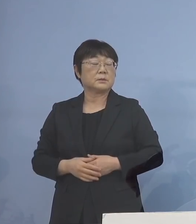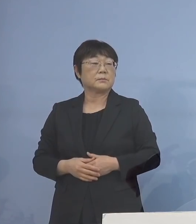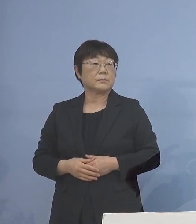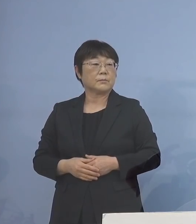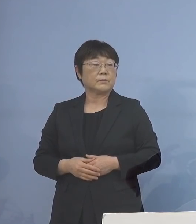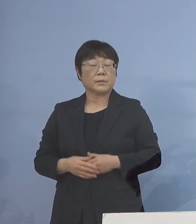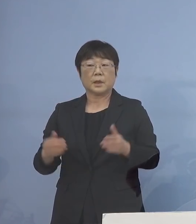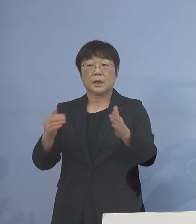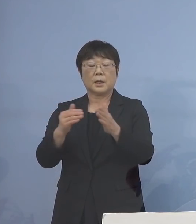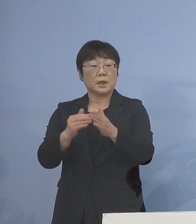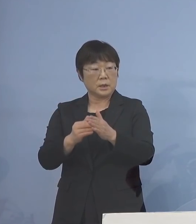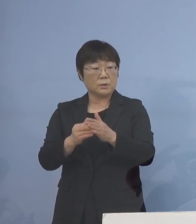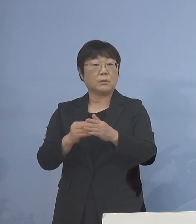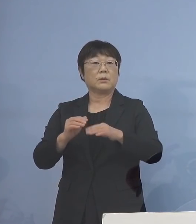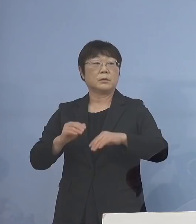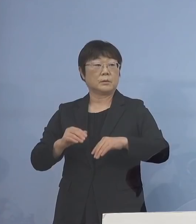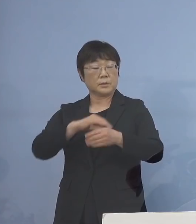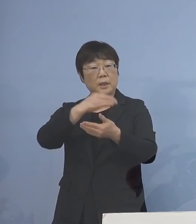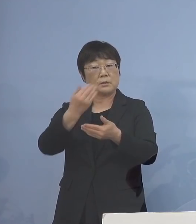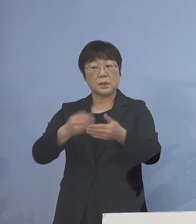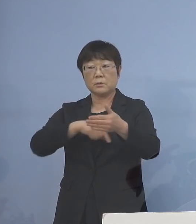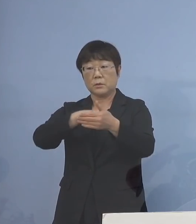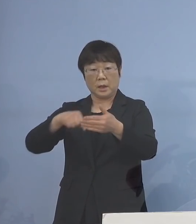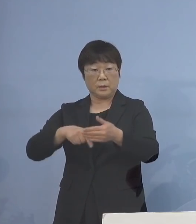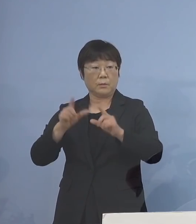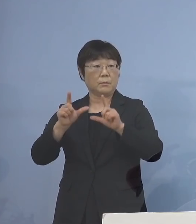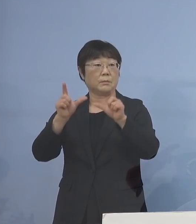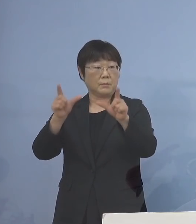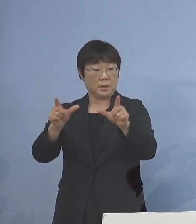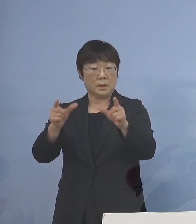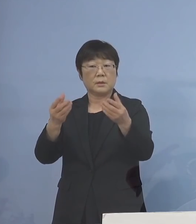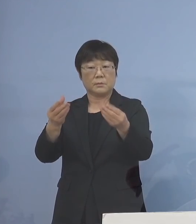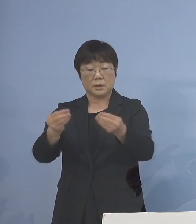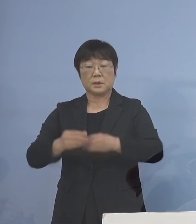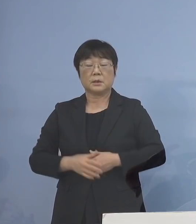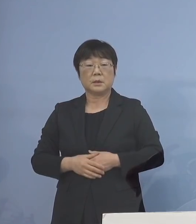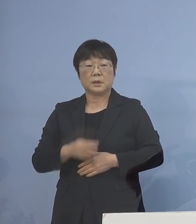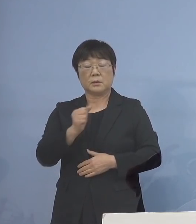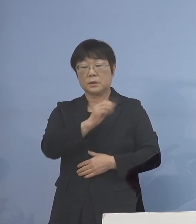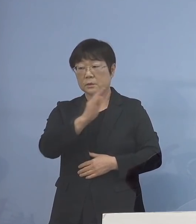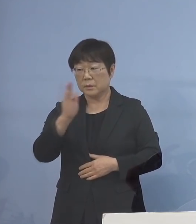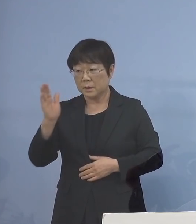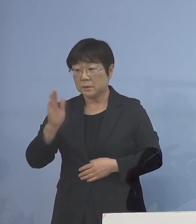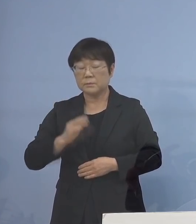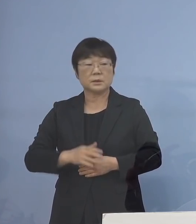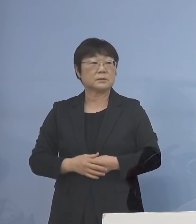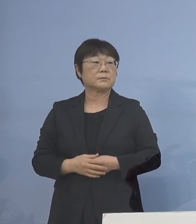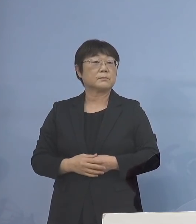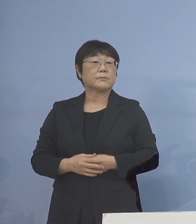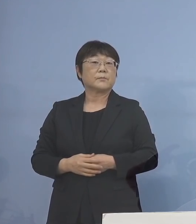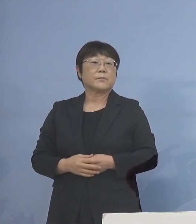以上、少し今日は盛りだくさん となりましたが、以上となります どうぞよろしくお願いいたします